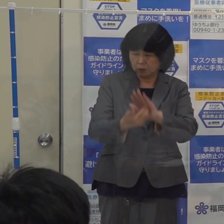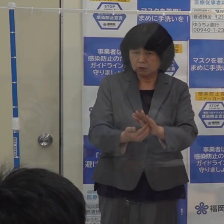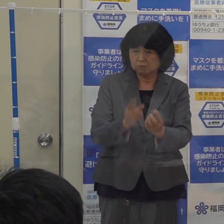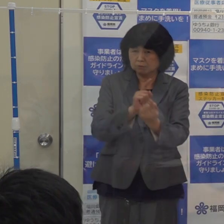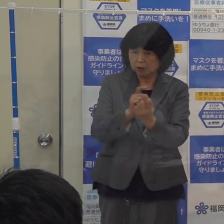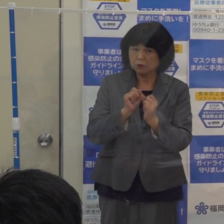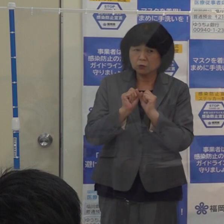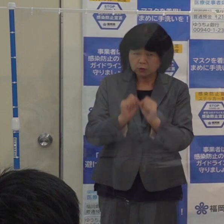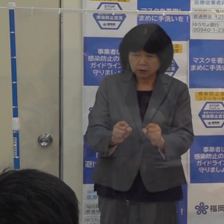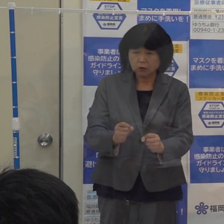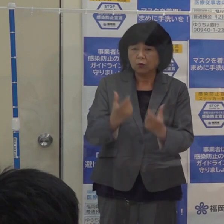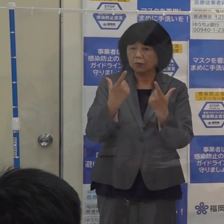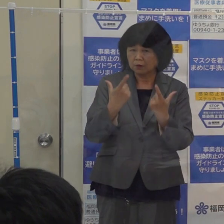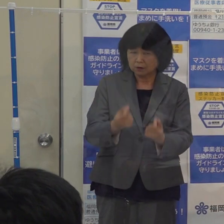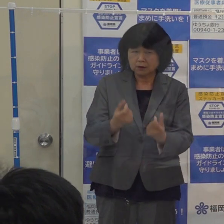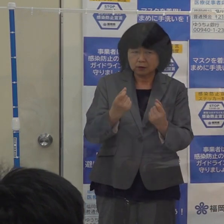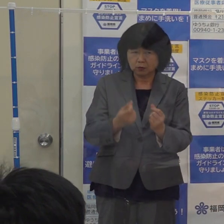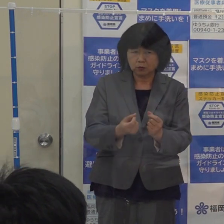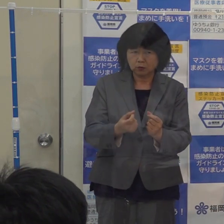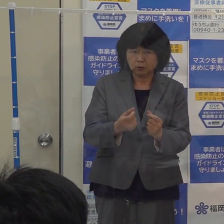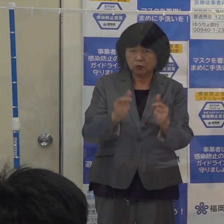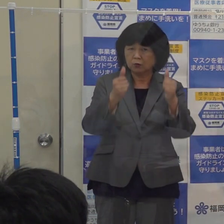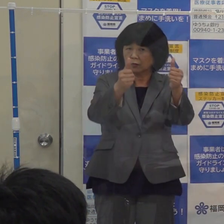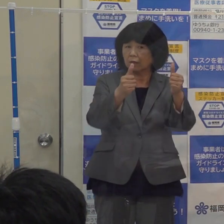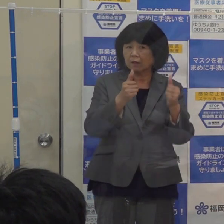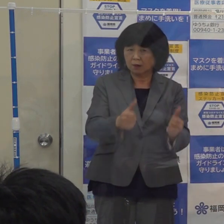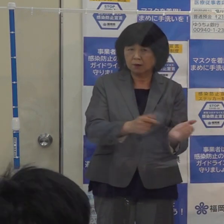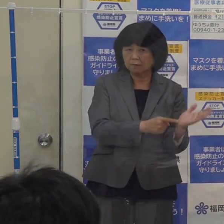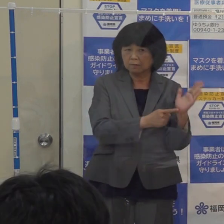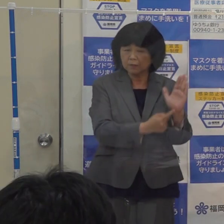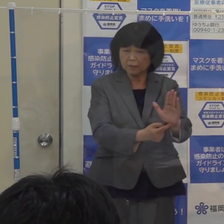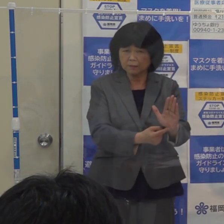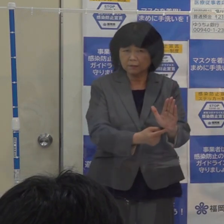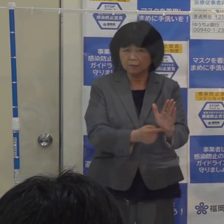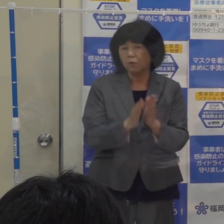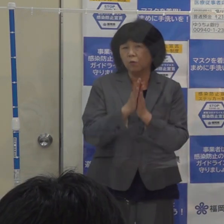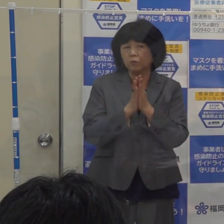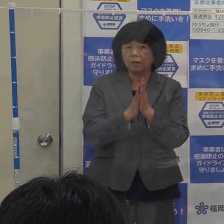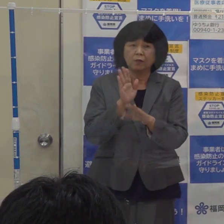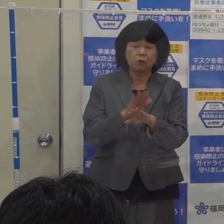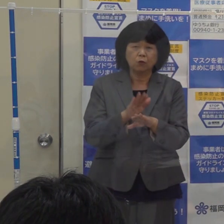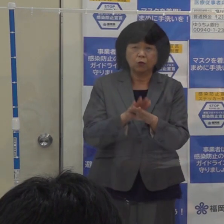その旨をステッカー等で分かりやすく掲示していただく このお願いを続けてしたいと思います